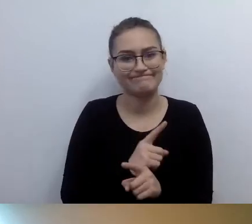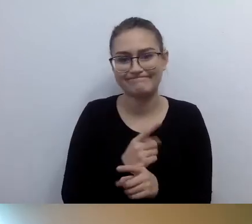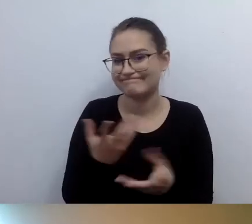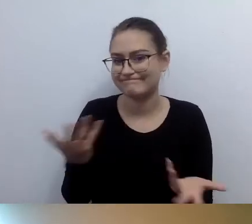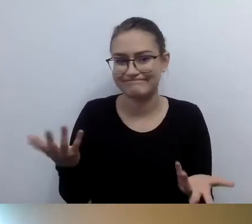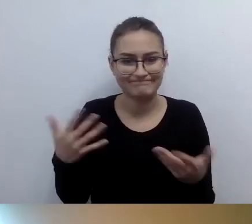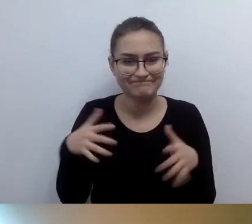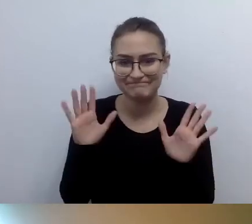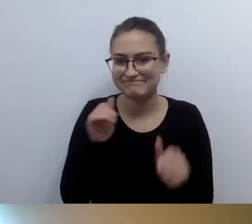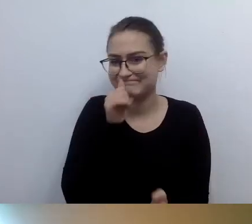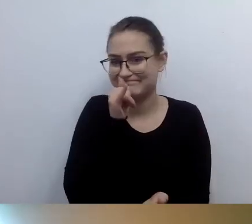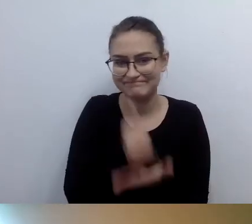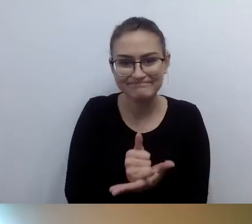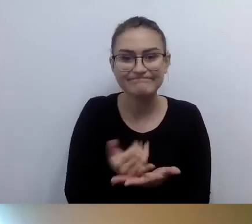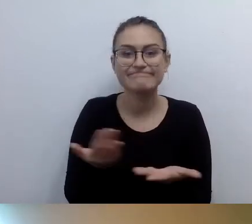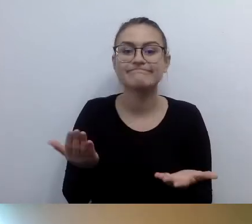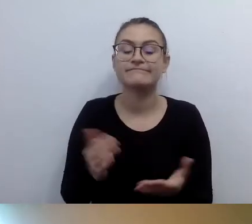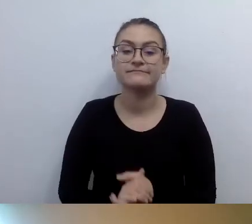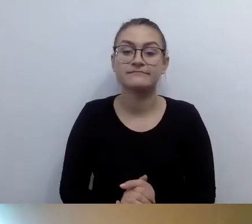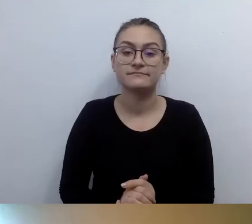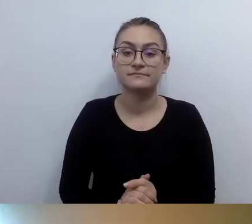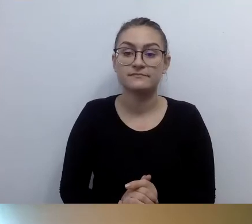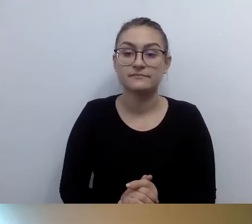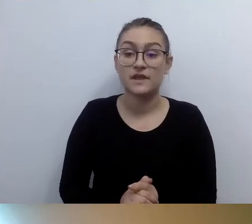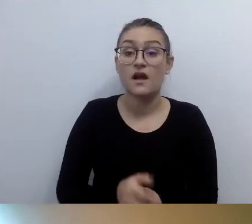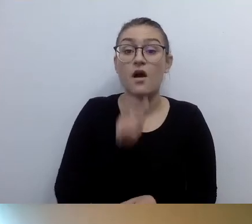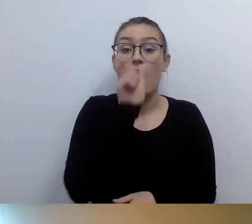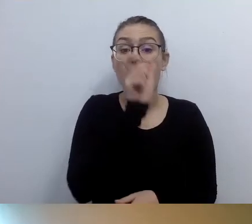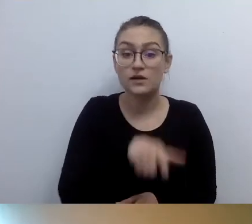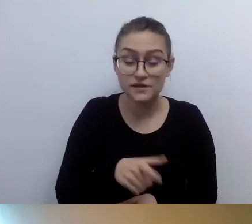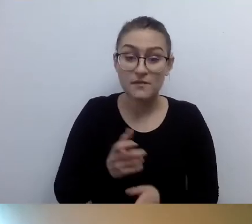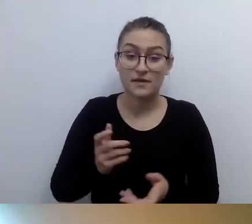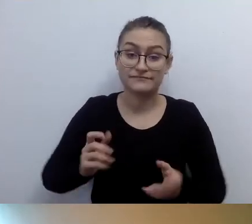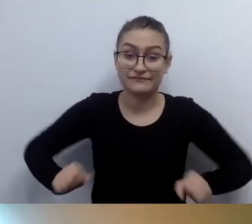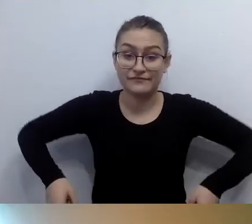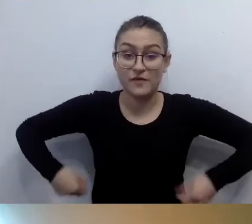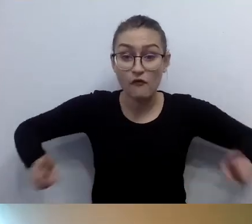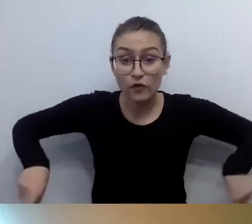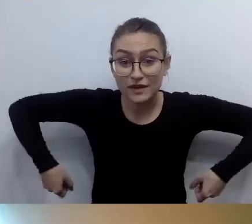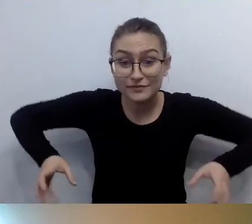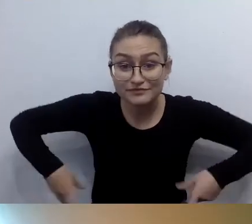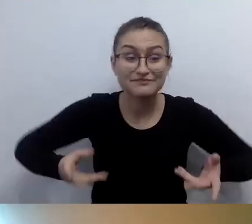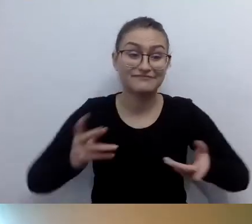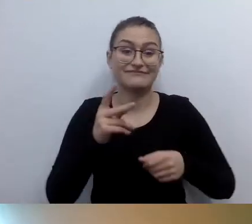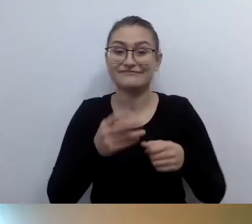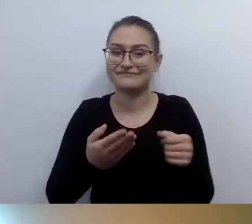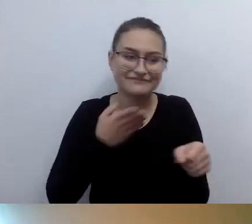Ani osoba na wózku nie wejdzie. Bo za wąskie wejście, a potem schody.